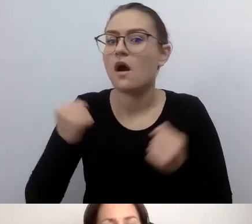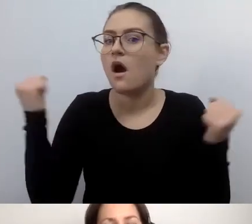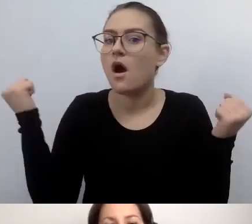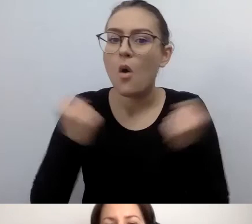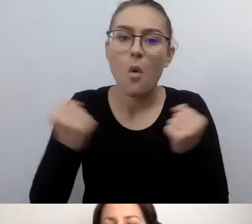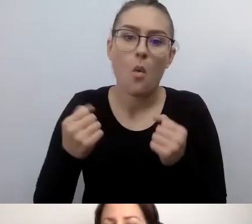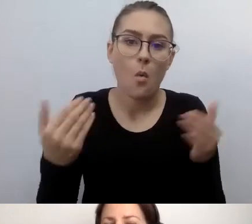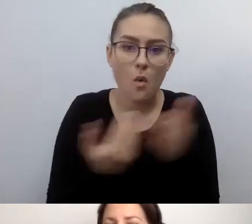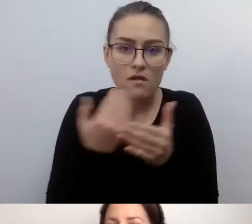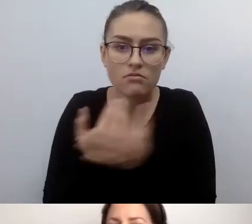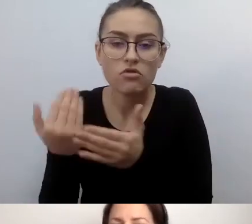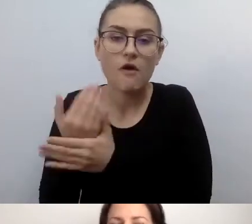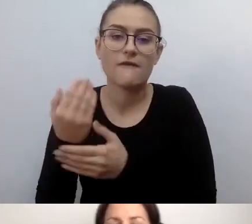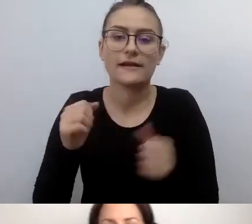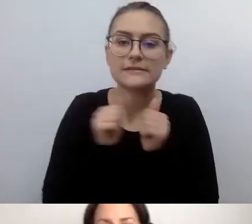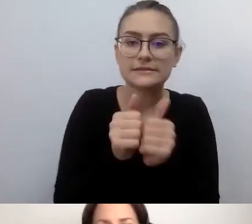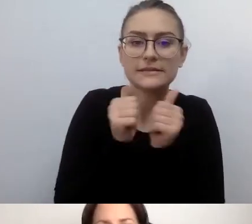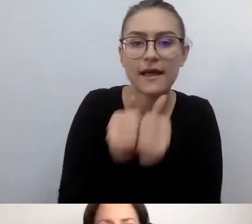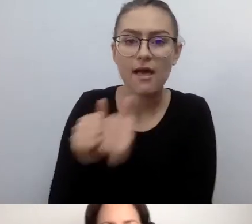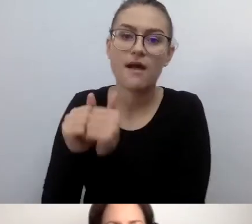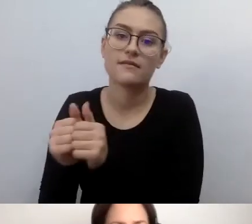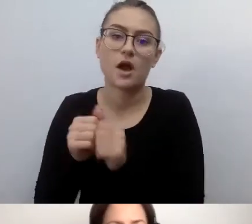i zadaniom prodostępnościowym na nich nałożonym.